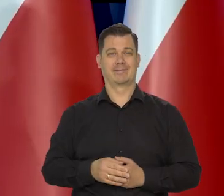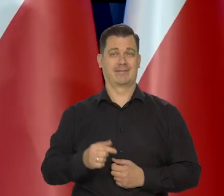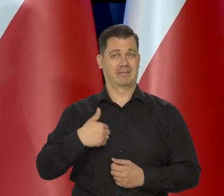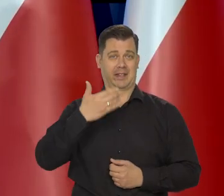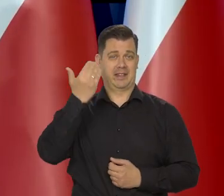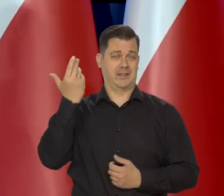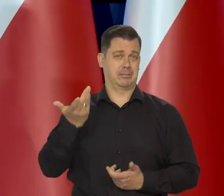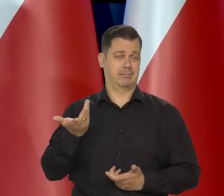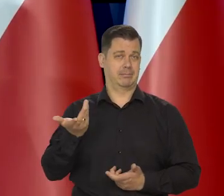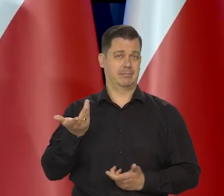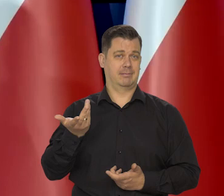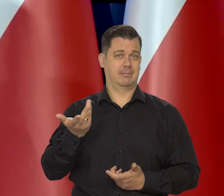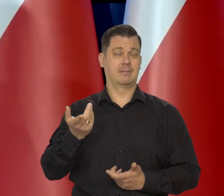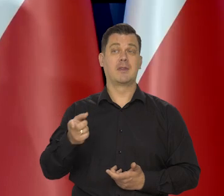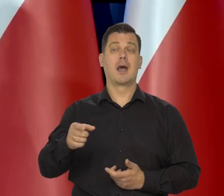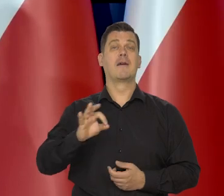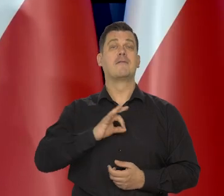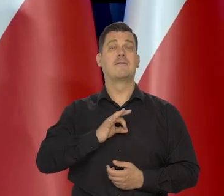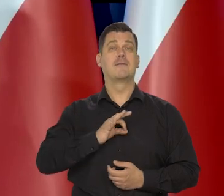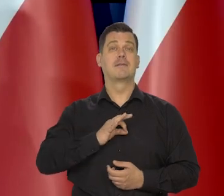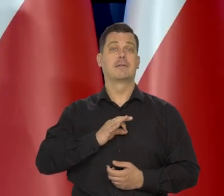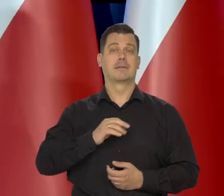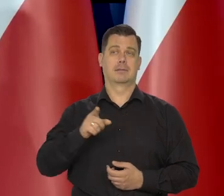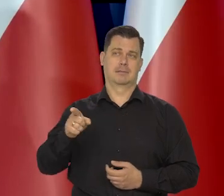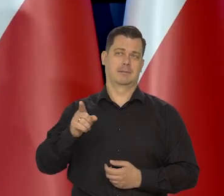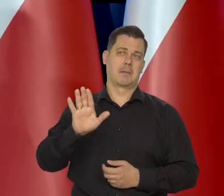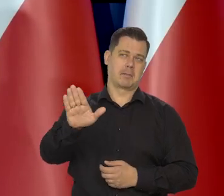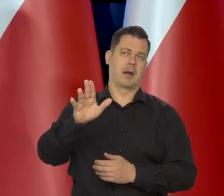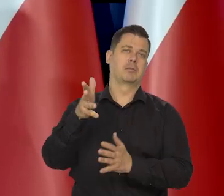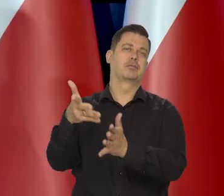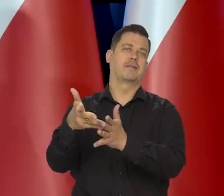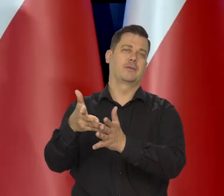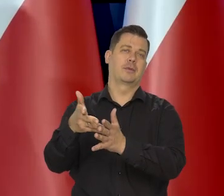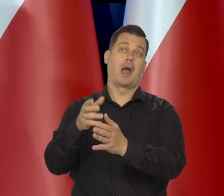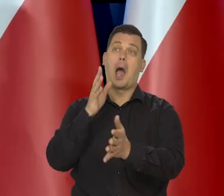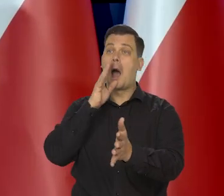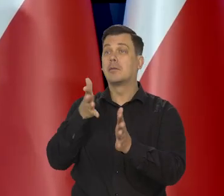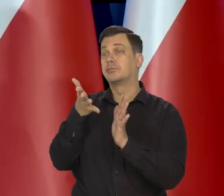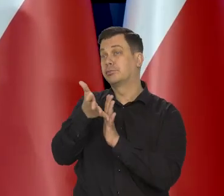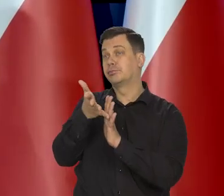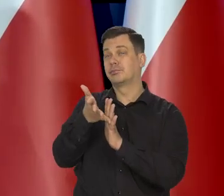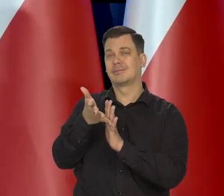My się kierujemy ich tutaj przewidywaniami i one dla Niemiec są lepsze.